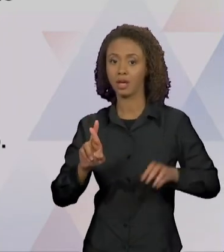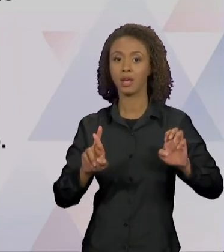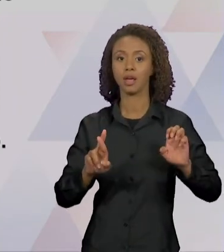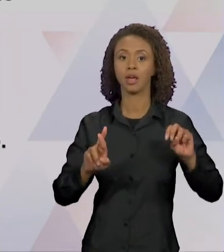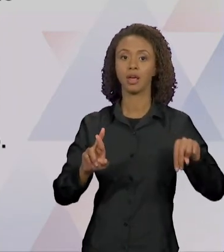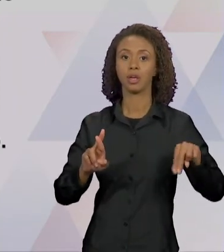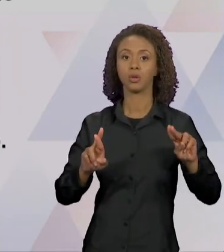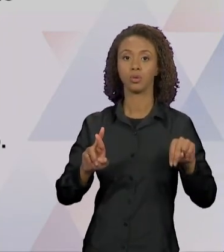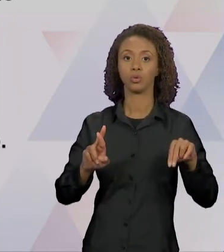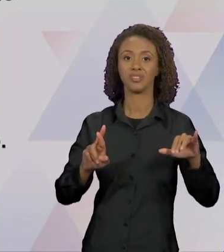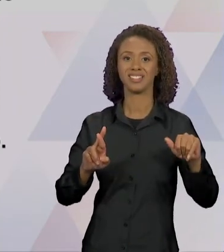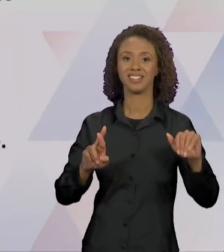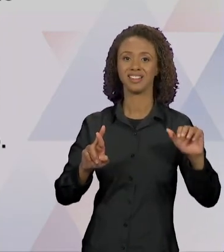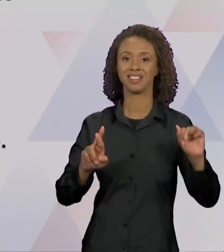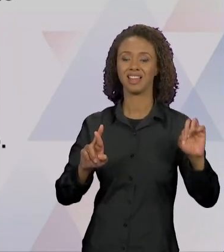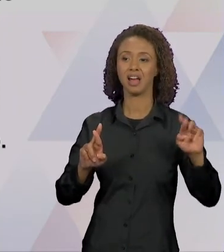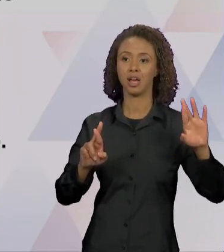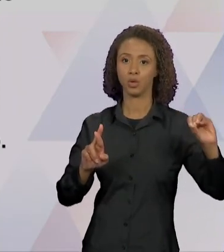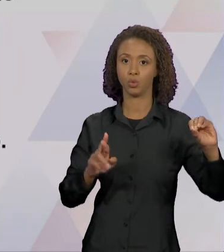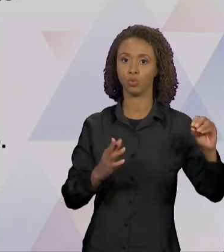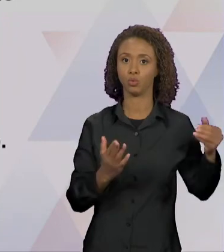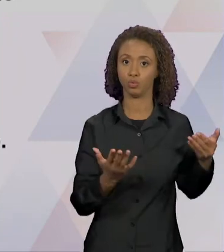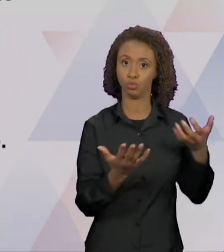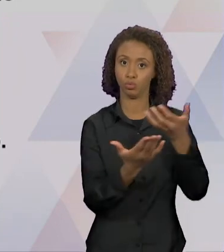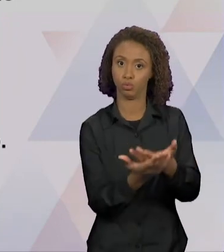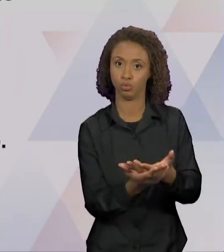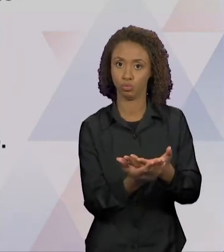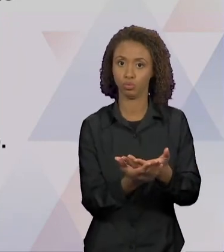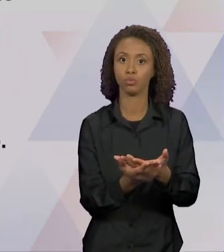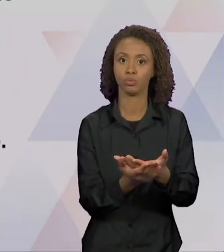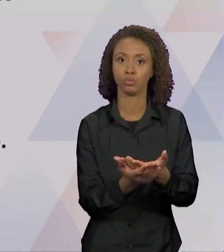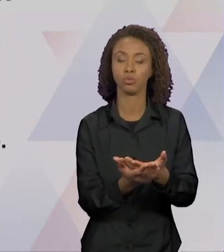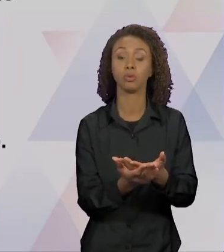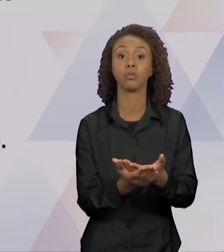DO DISCURSO, É ESSA QUESTÃO, É ESSE PONTO QUE NOS